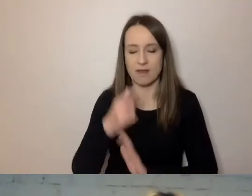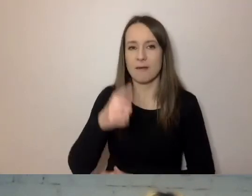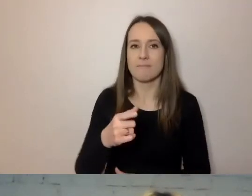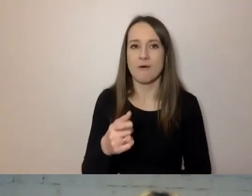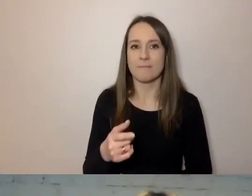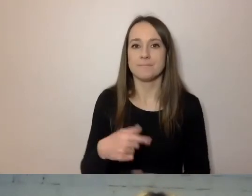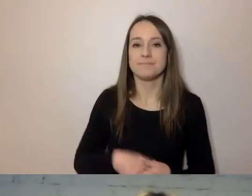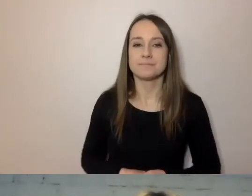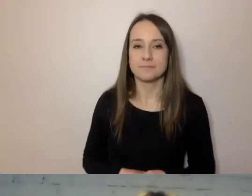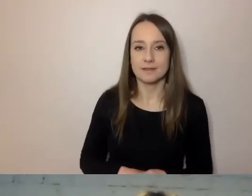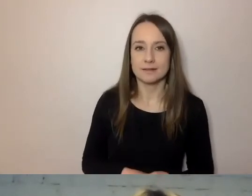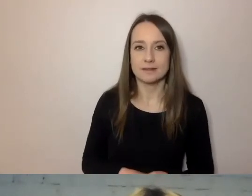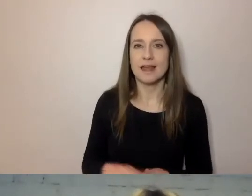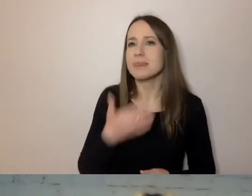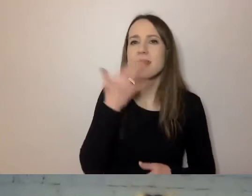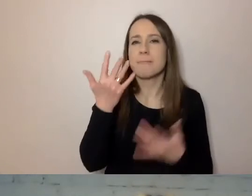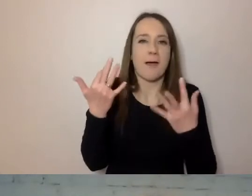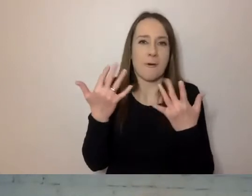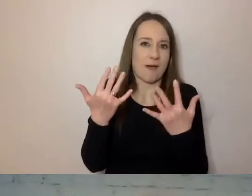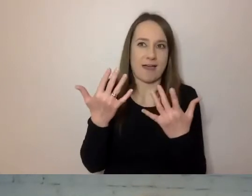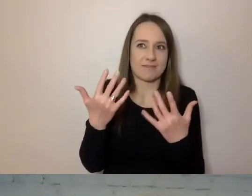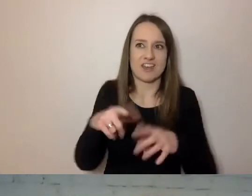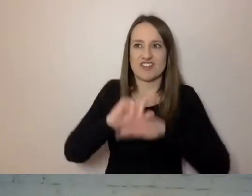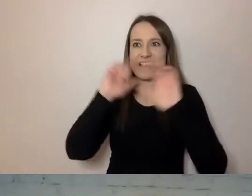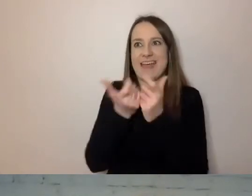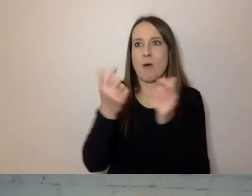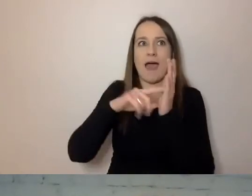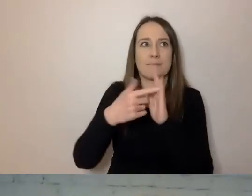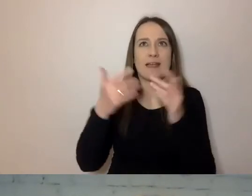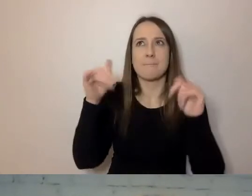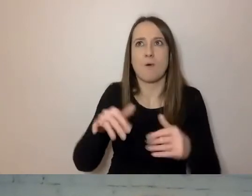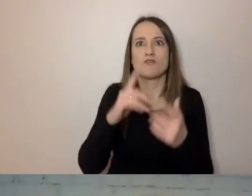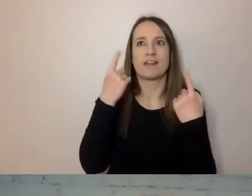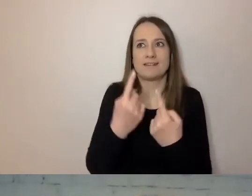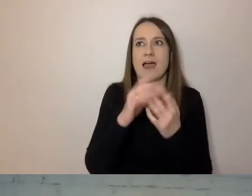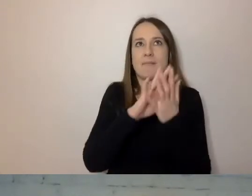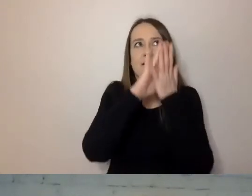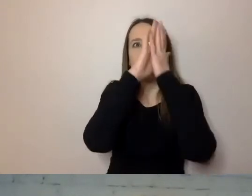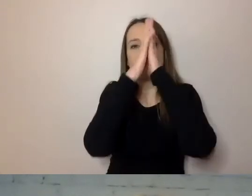aby cała administracja przestawiła się na prosty język. To jest pewien proces, my go zaczynamy.